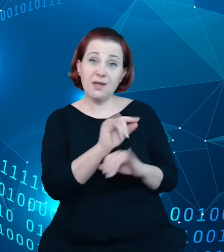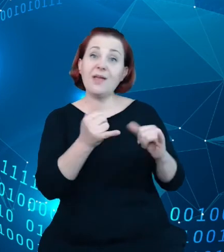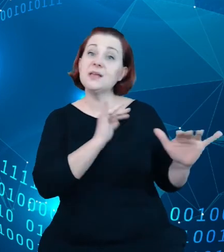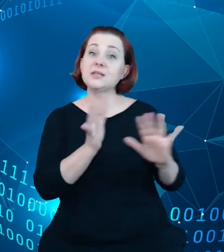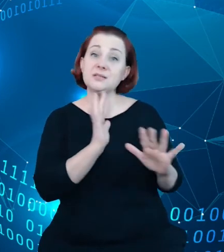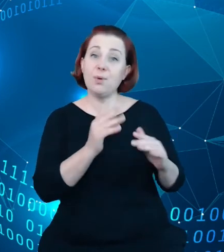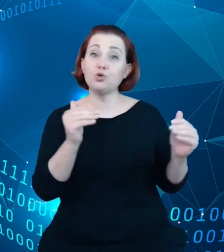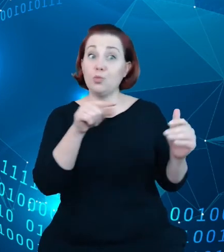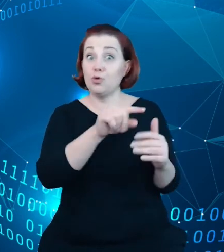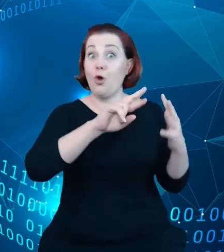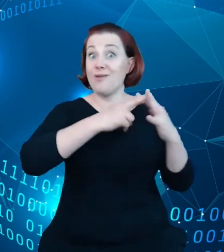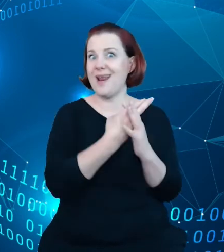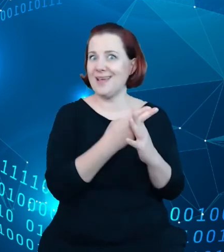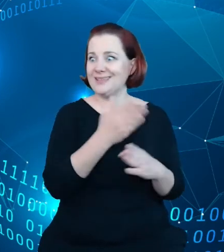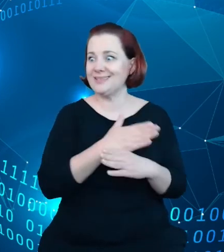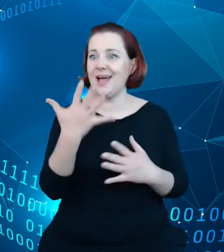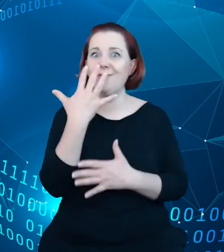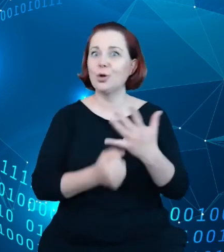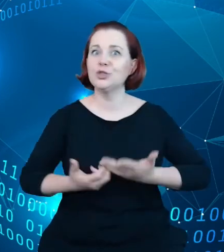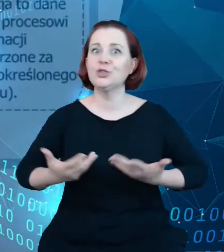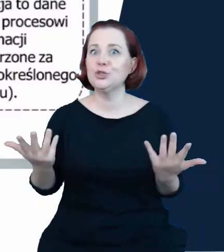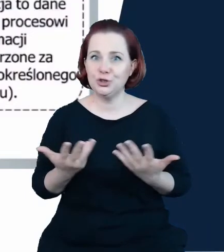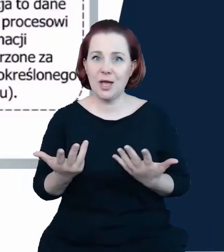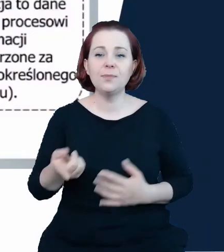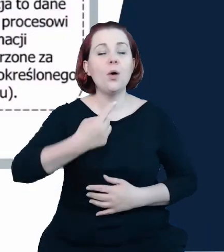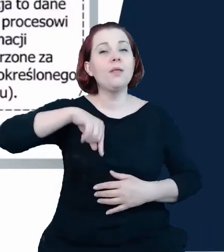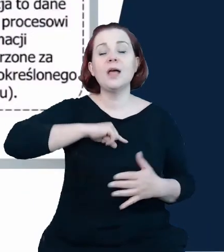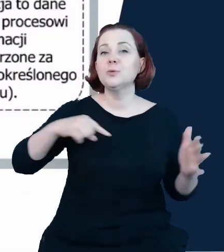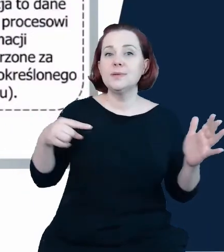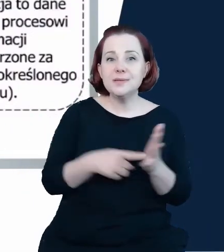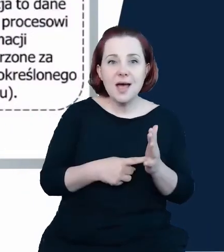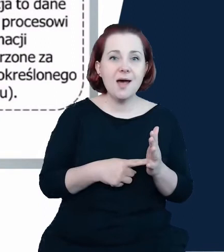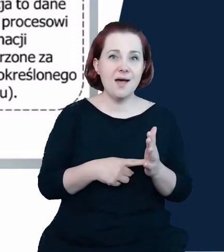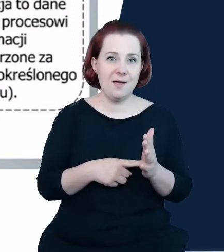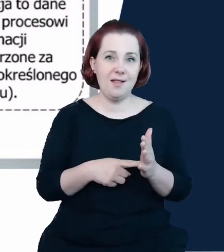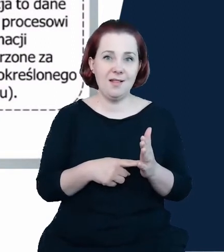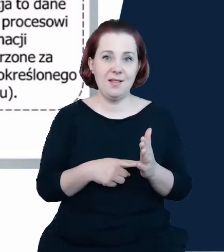dalej, to naszym celem jest to, żeby tak jak każdy zasób, którego